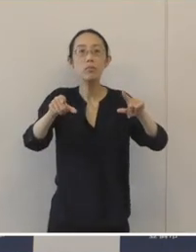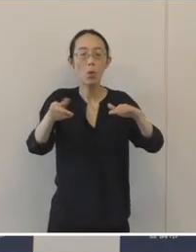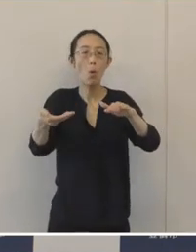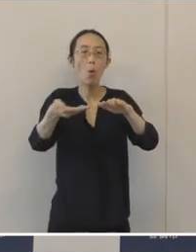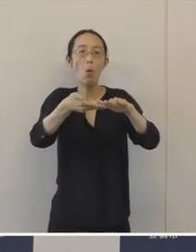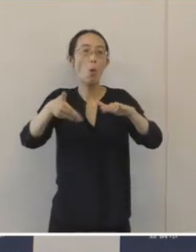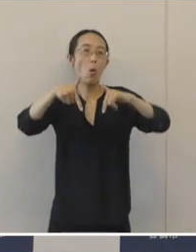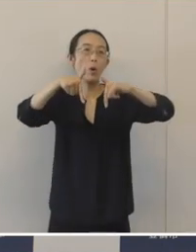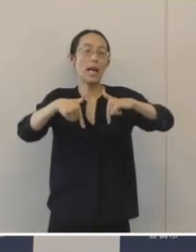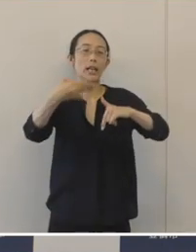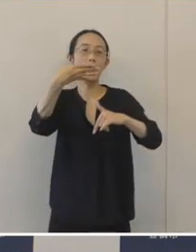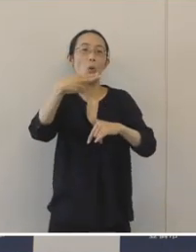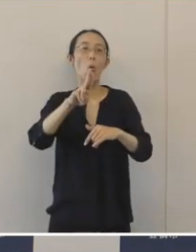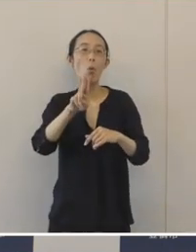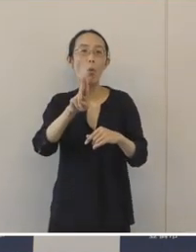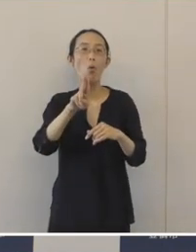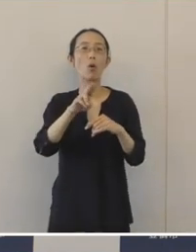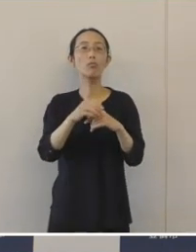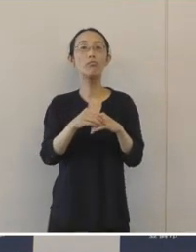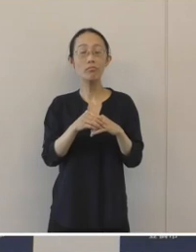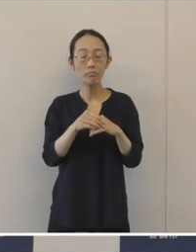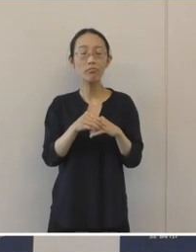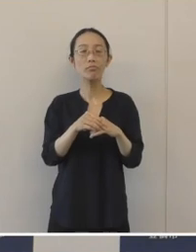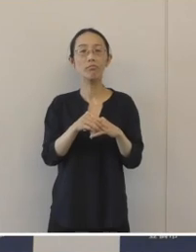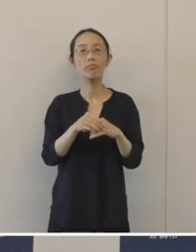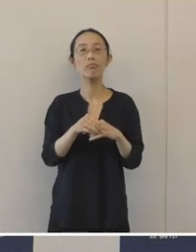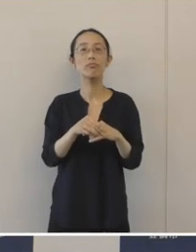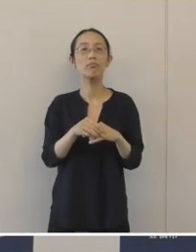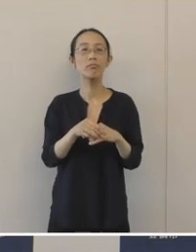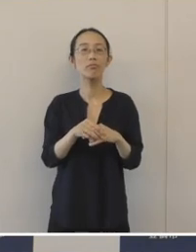湖西市の湖西窯の一部でありまして